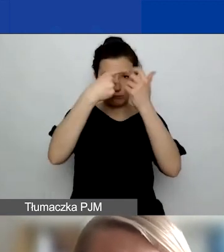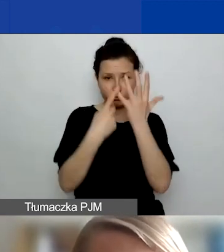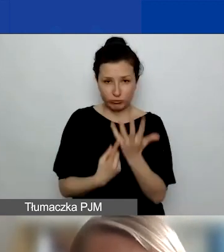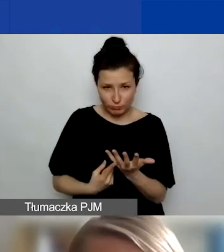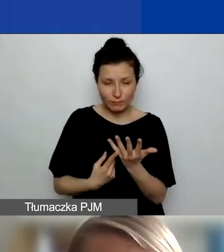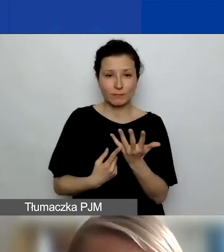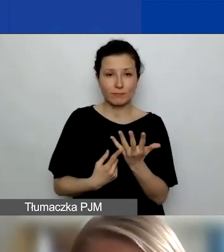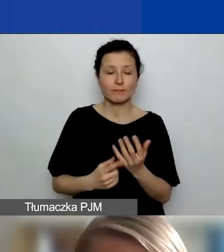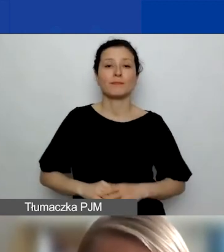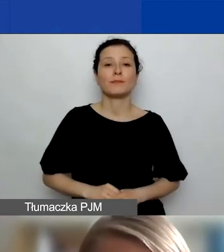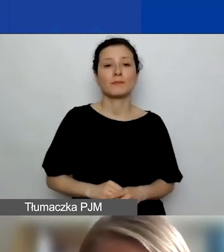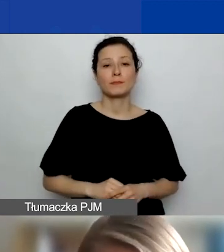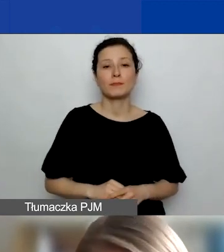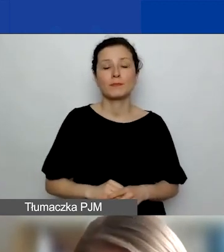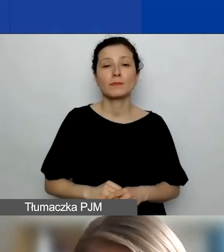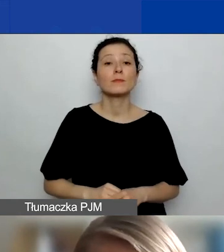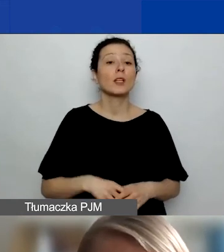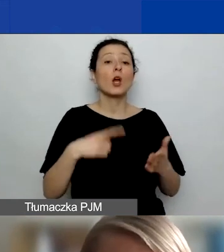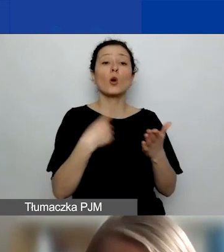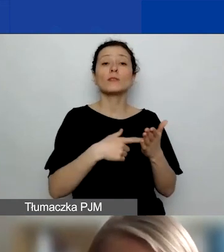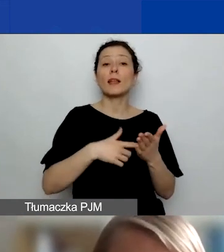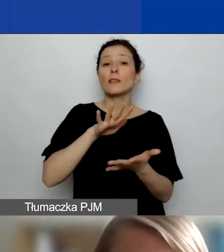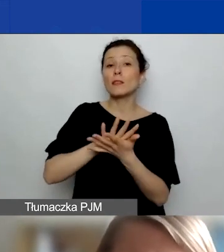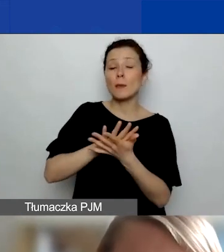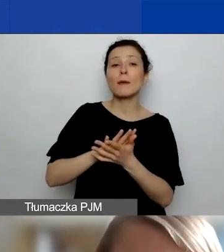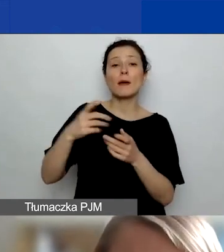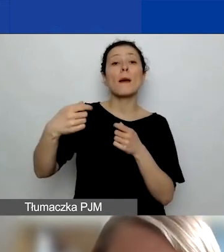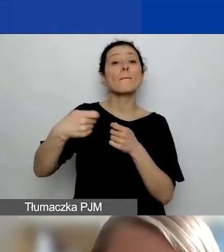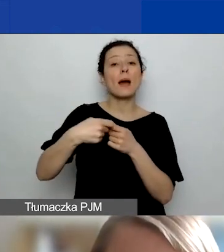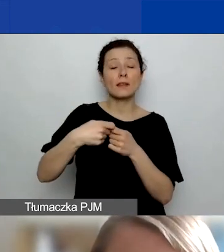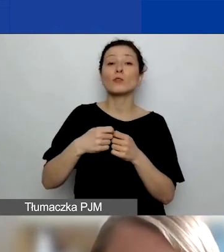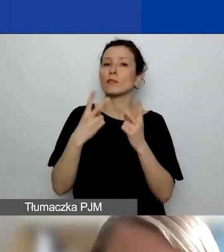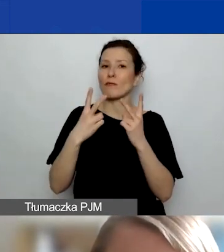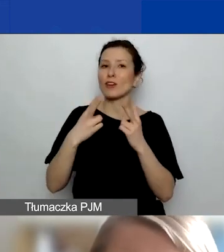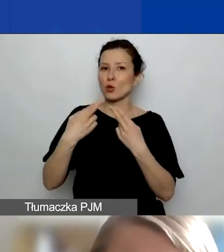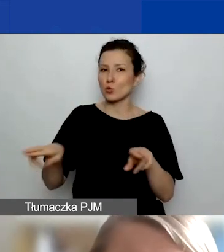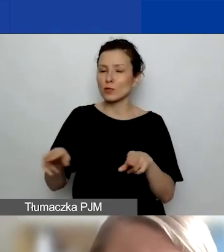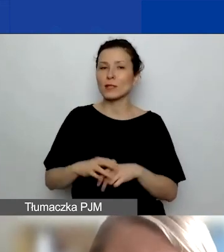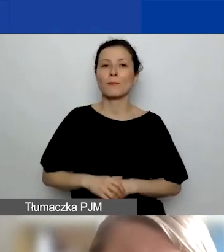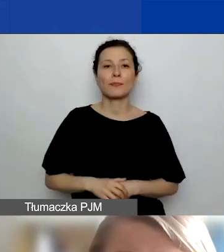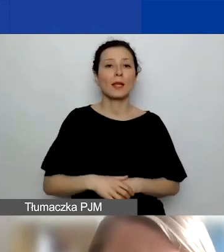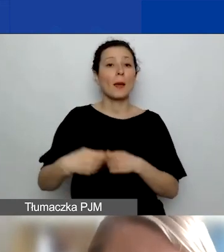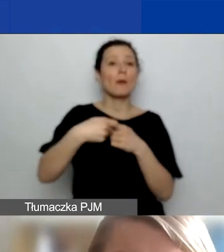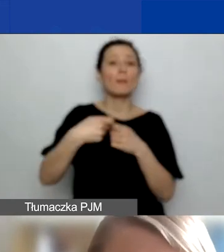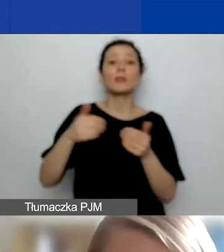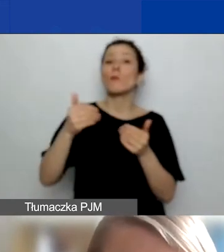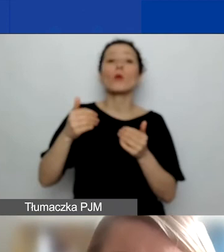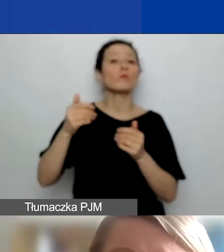Ostatnim typem partnerów, i tu jest jedna ważna różnica, bo tacy partnerzy mogą pochodzić wyłącznie z Polski,